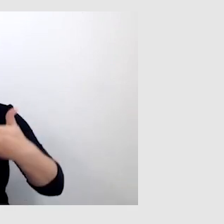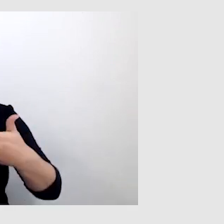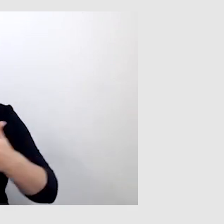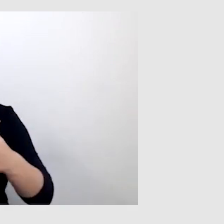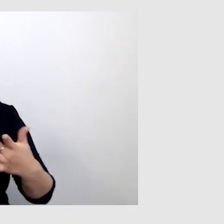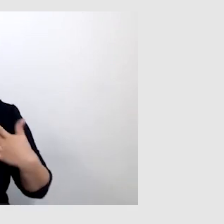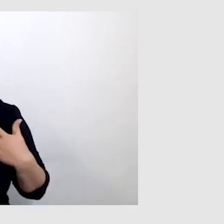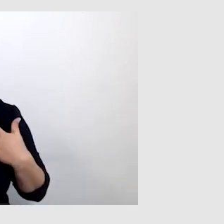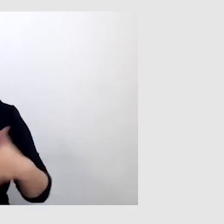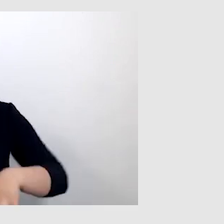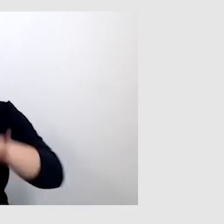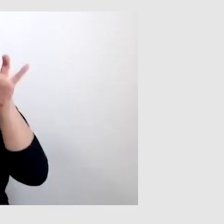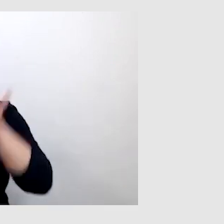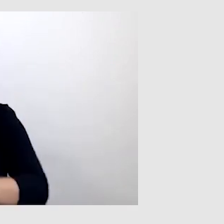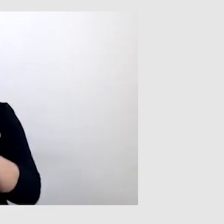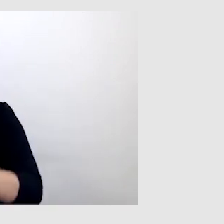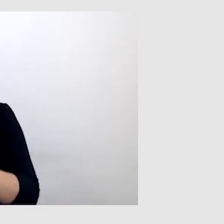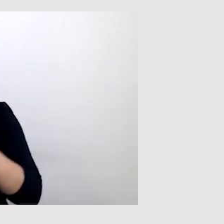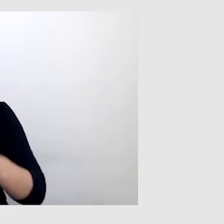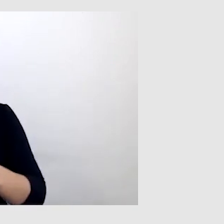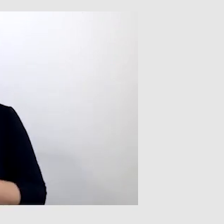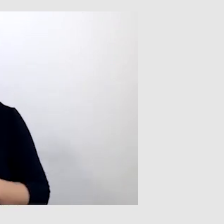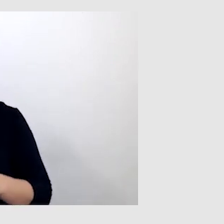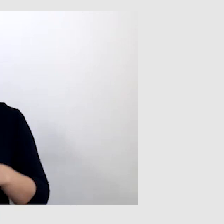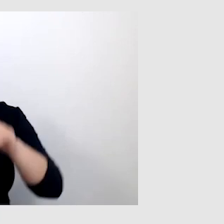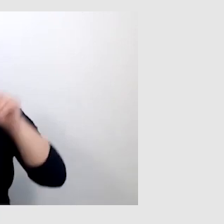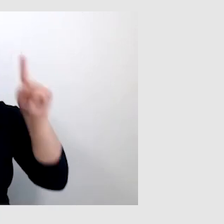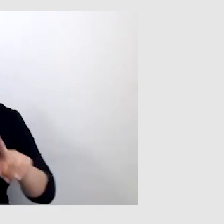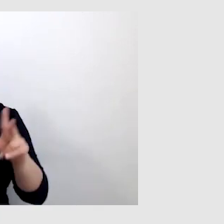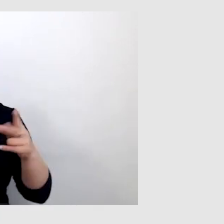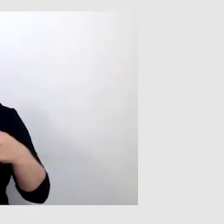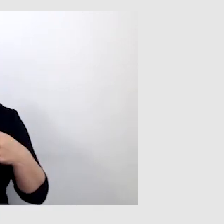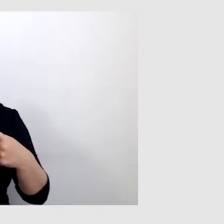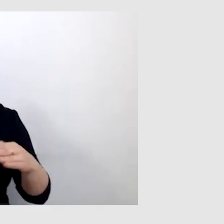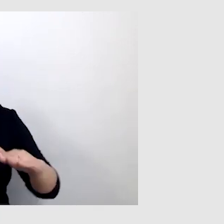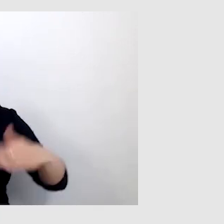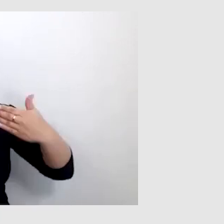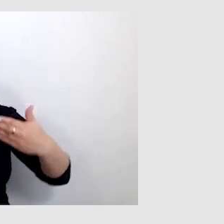na konferencjach są tzw. telewizory, na których są wyświetlane napisy.